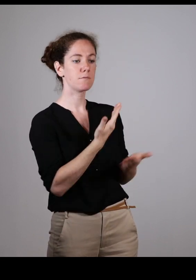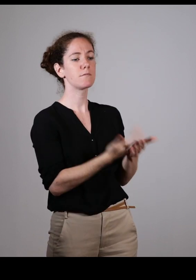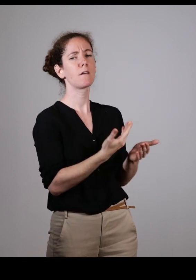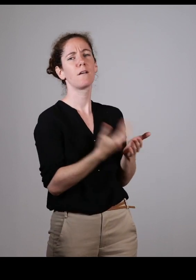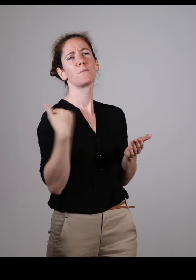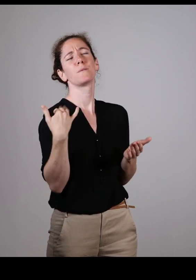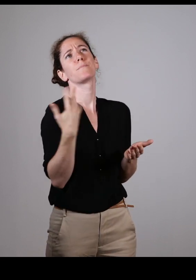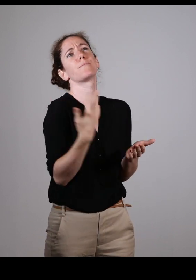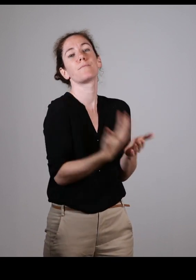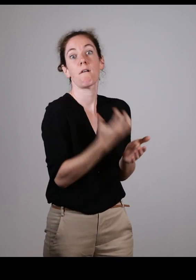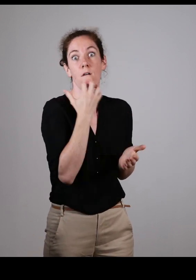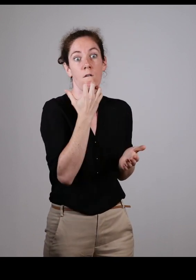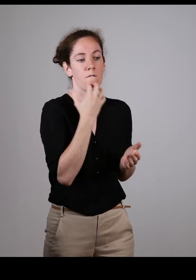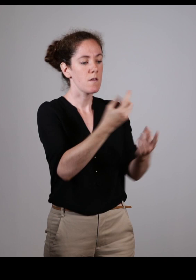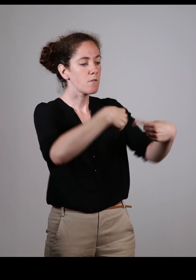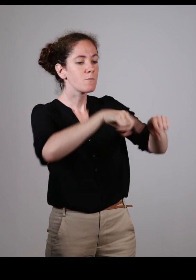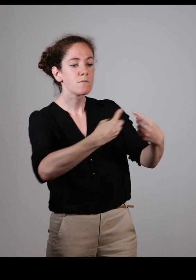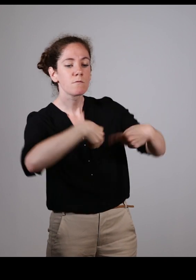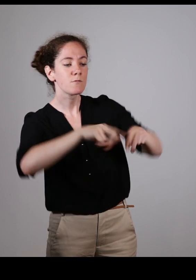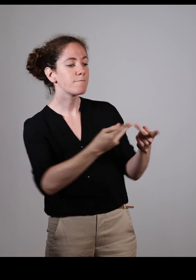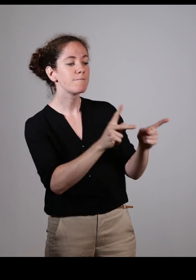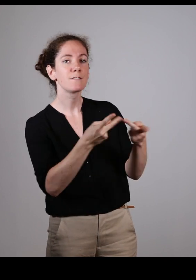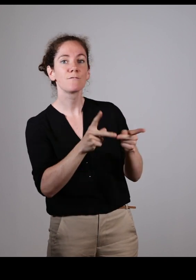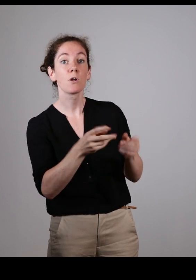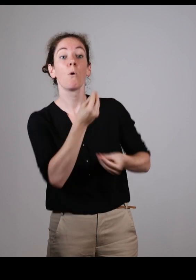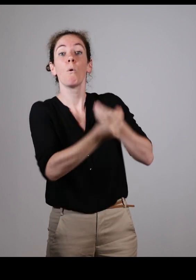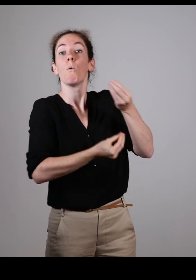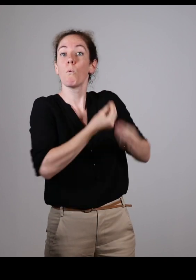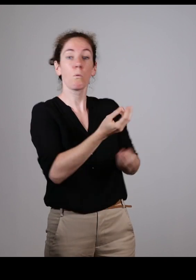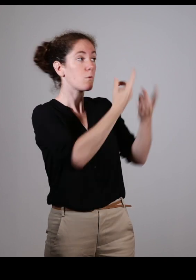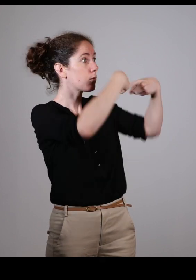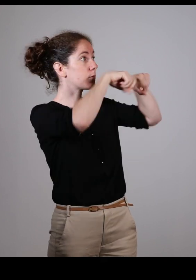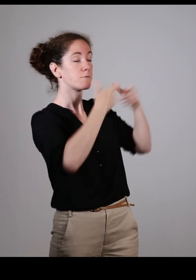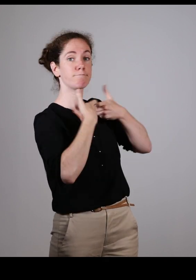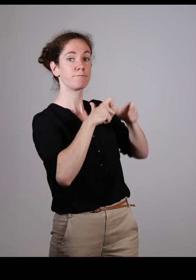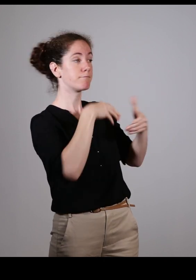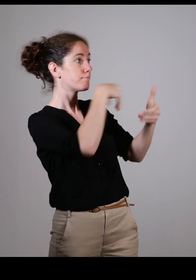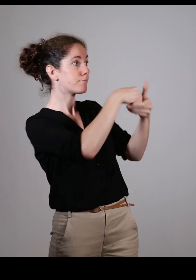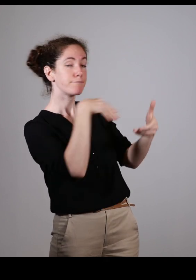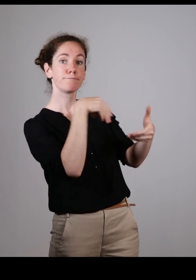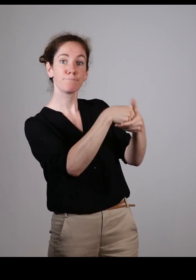C’est ce qu’on souhaitait depuis longtemps, qu’on puisse intégrer les commissions communales ou intercommunales d’accessibilité.